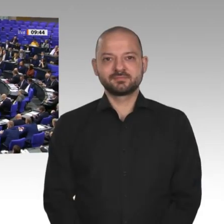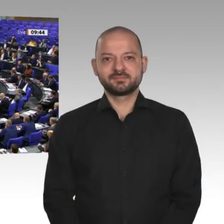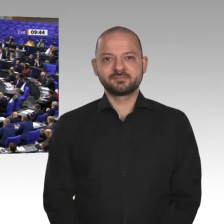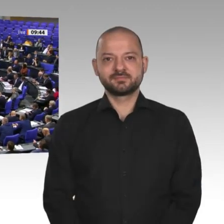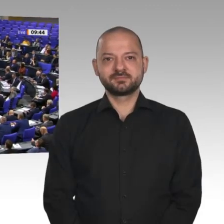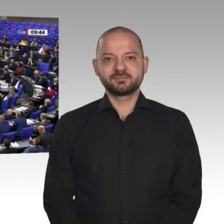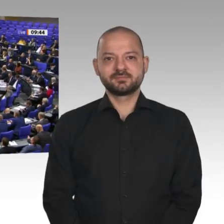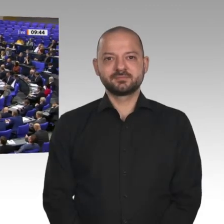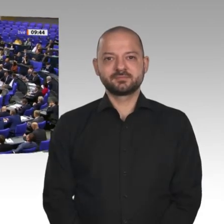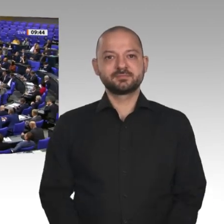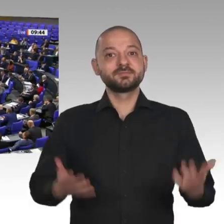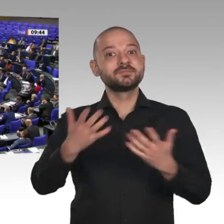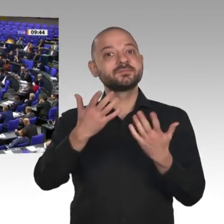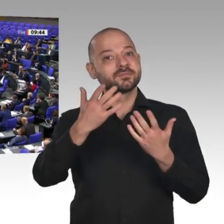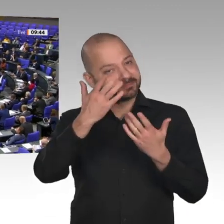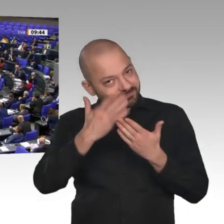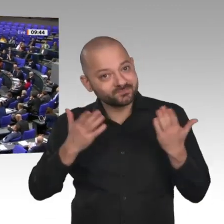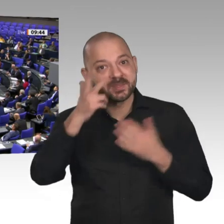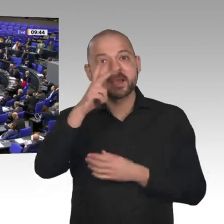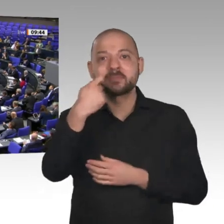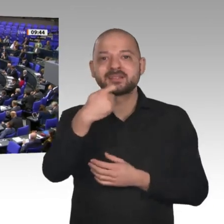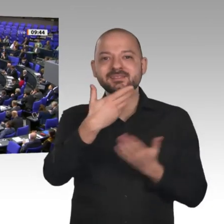Sehr geehrter Herr Präsident! Sehr geehrte Kolleginnen und Kollegen!